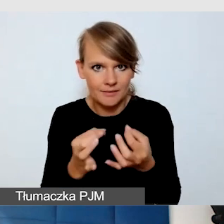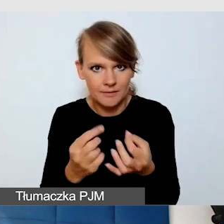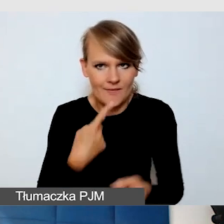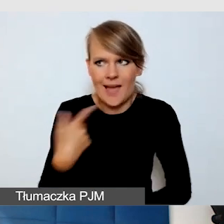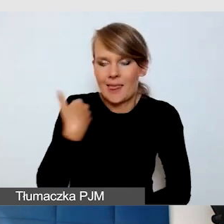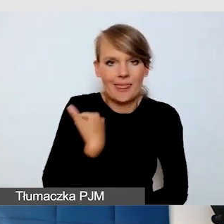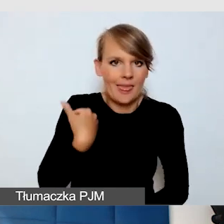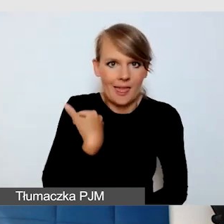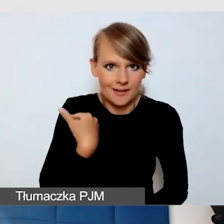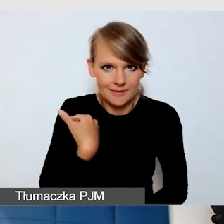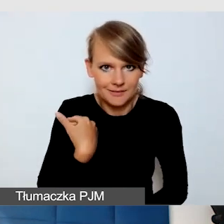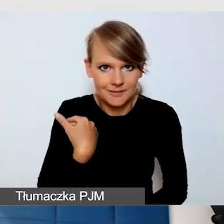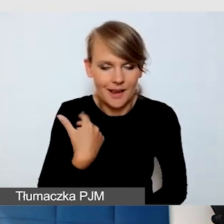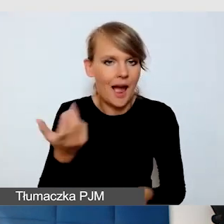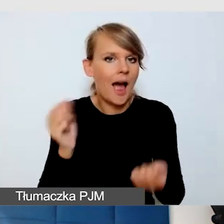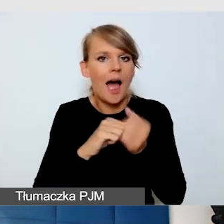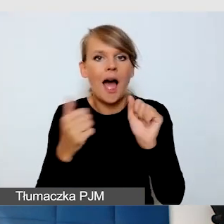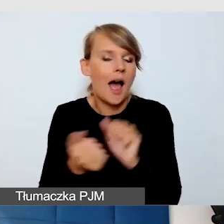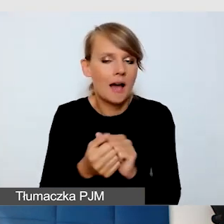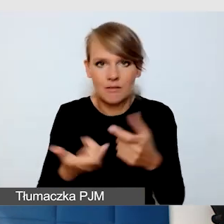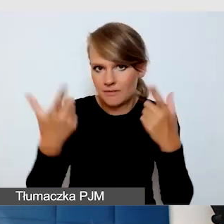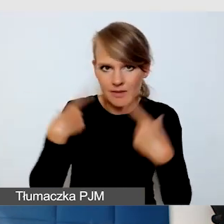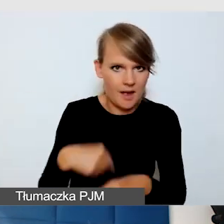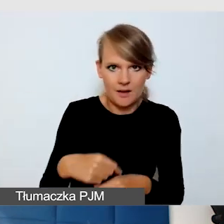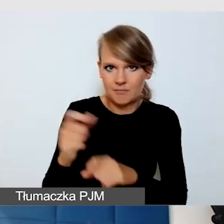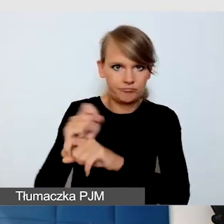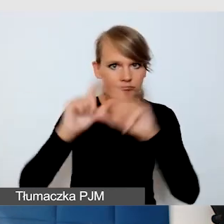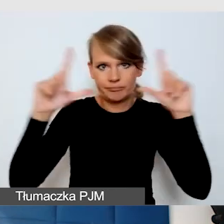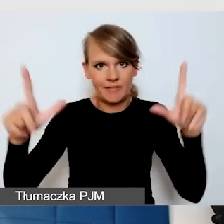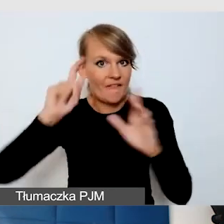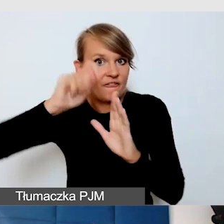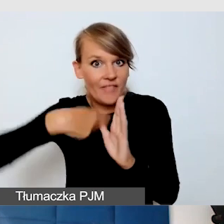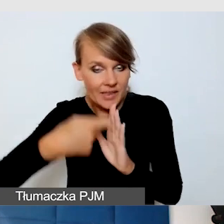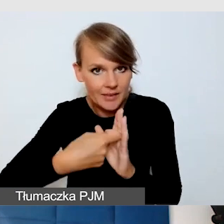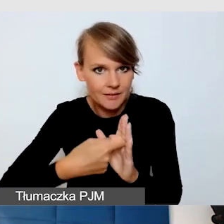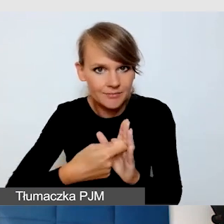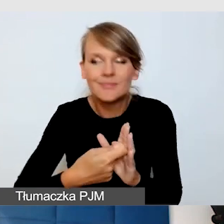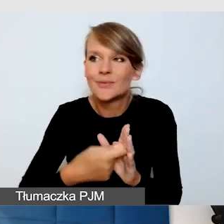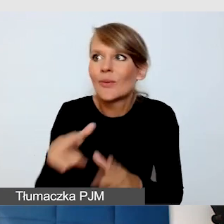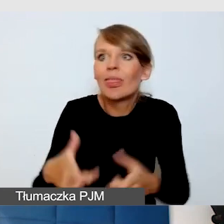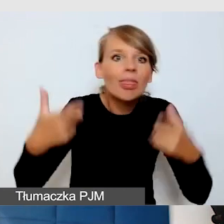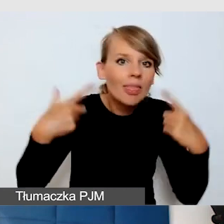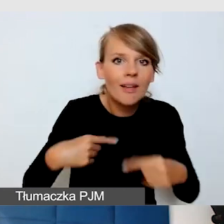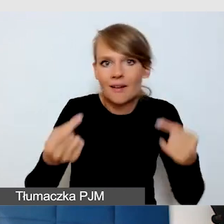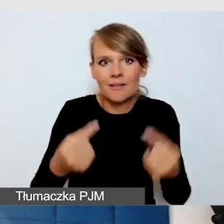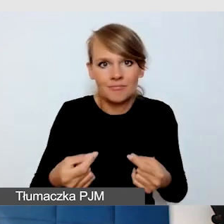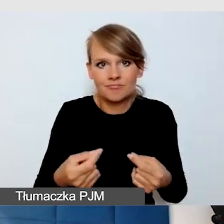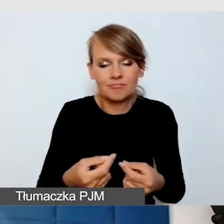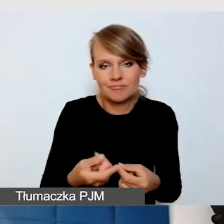Albo są filmy, które są pokazywane. Czyli wszystkie takie rzeczy, które są niestandardowe.